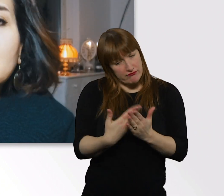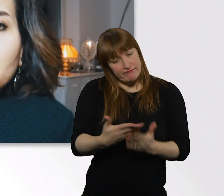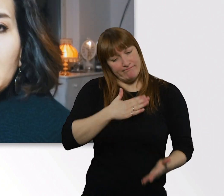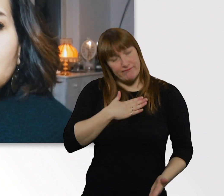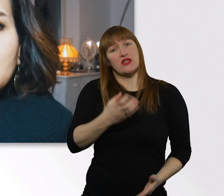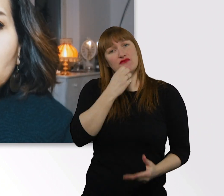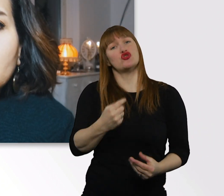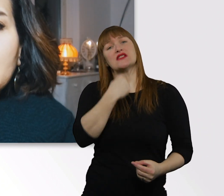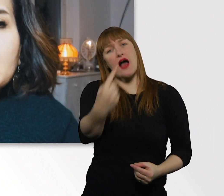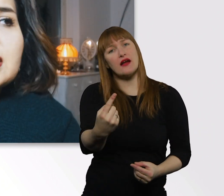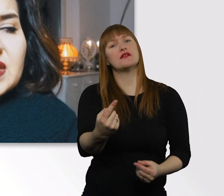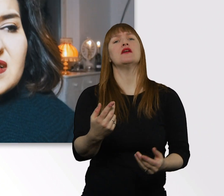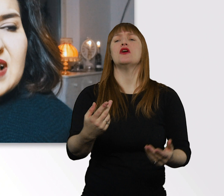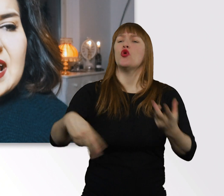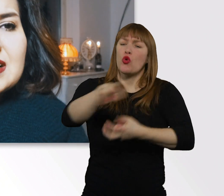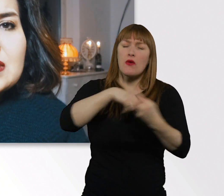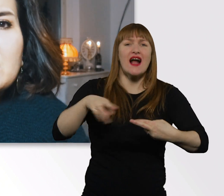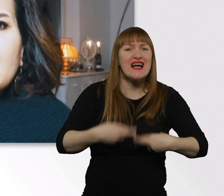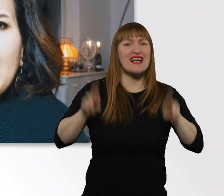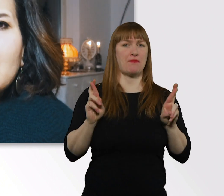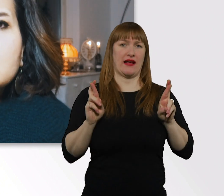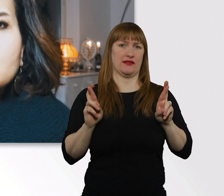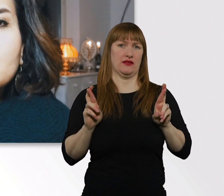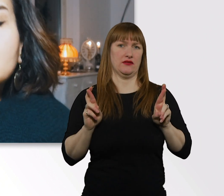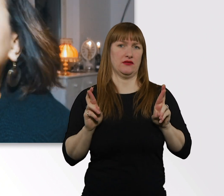respektvoller Umgang, das ist das A und O.